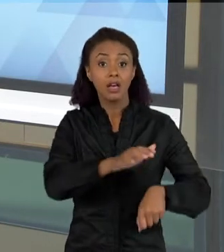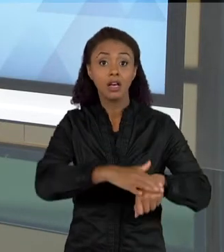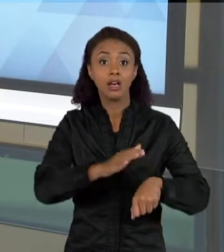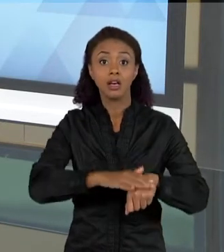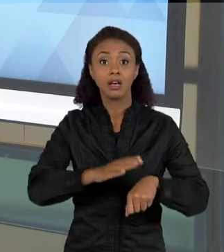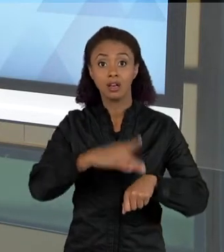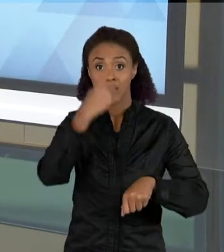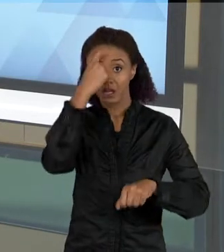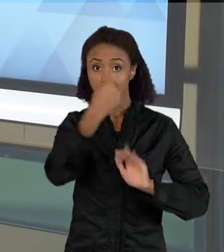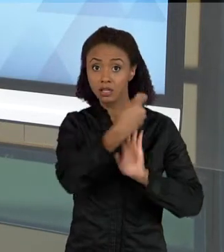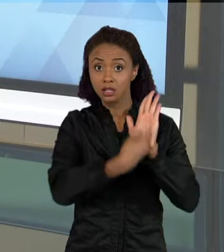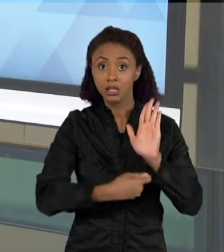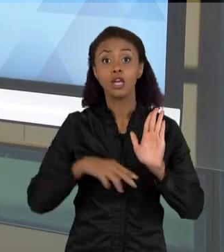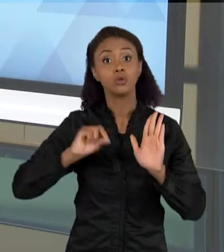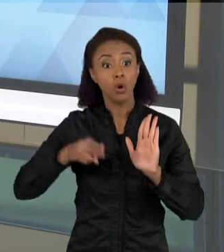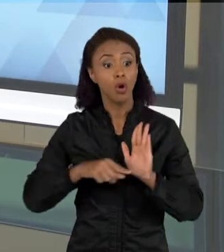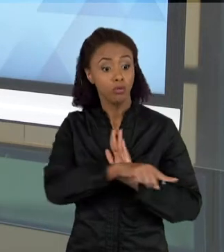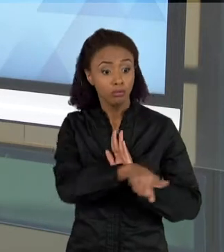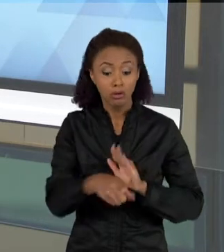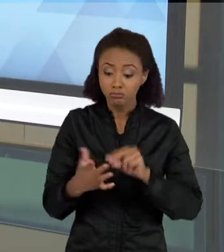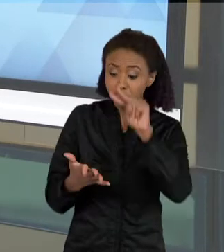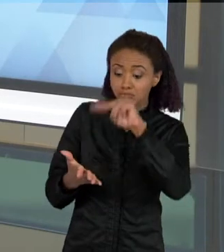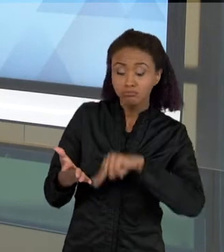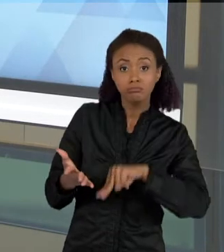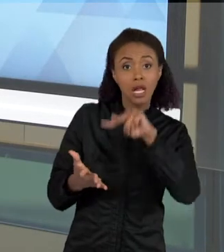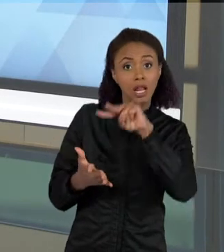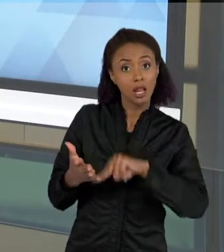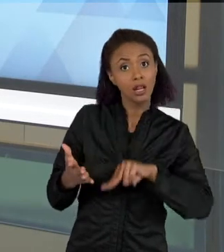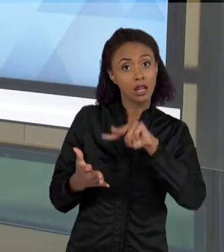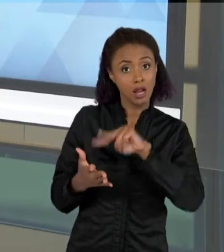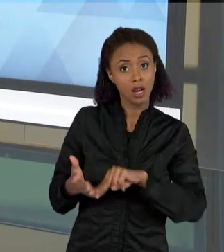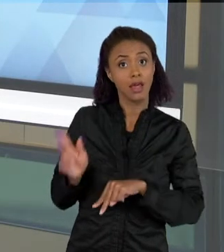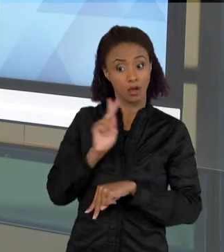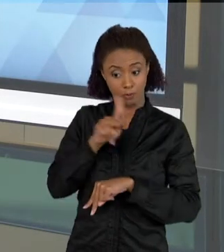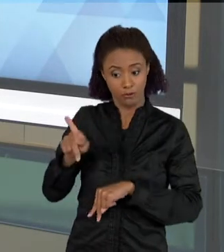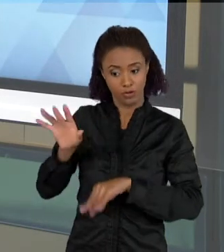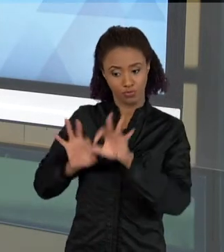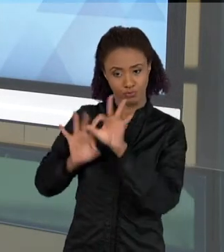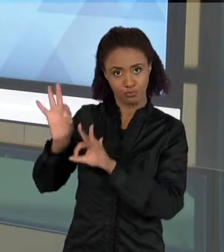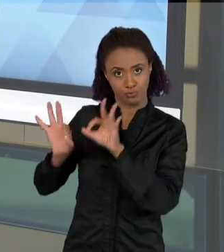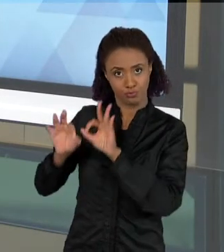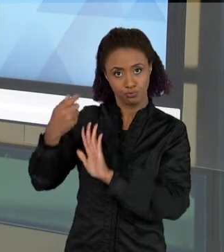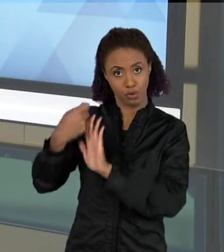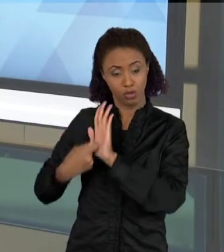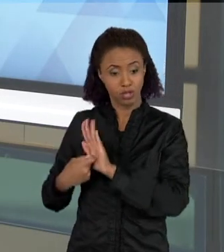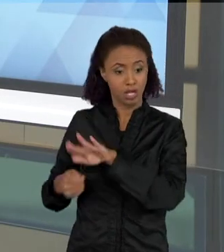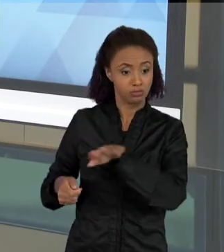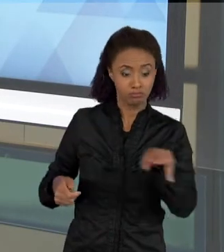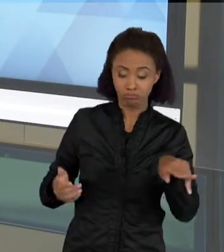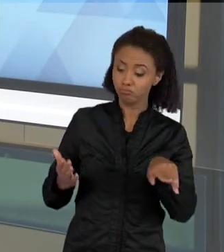ESSE TEXTO QUE FOI PRODUZIDO PELO PROFESSOR. OUTRO TIPO DE TEXTO QUE É